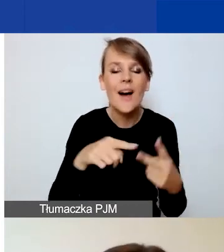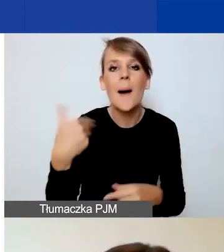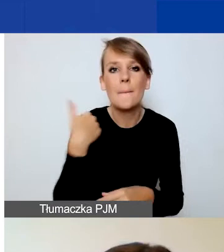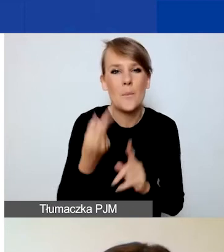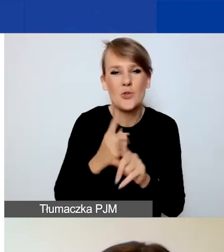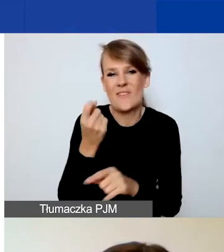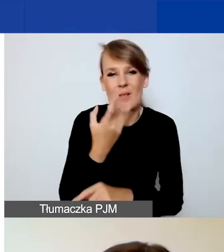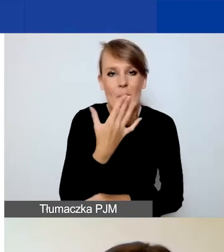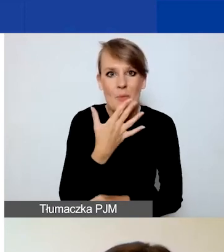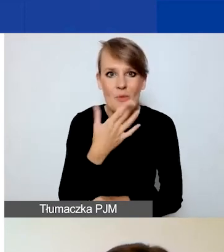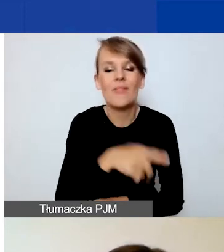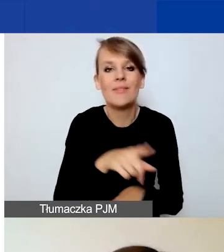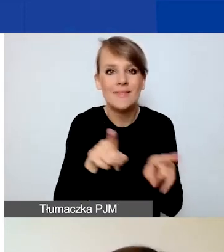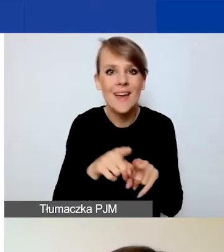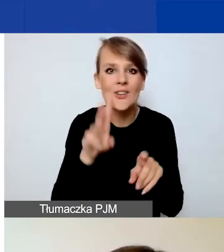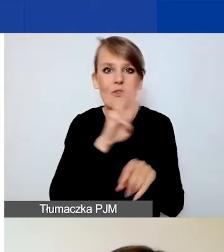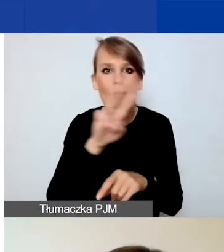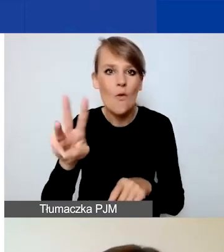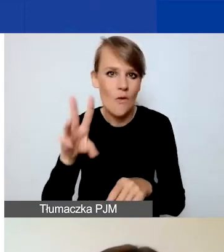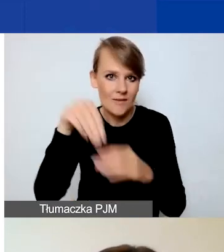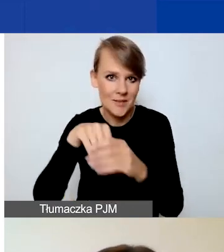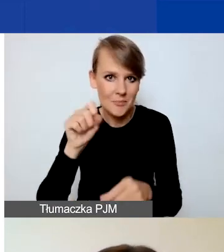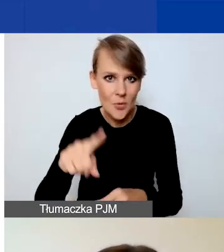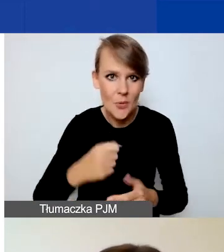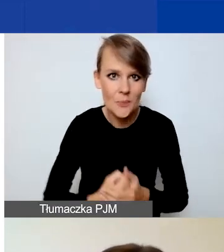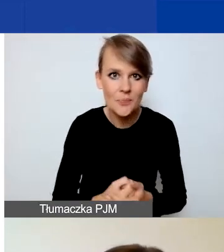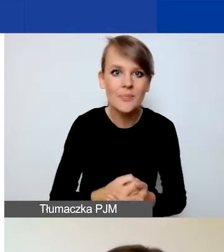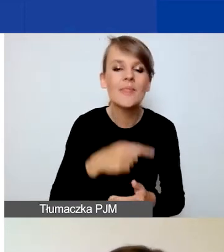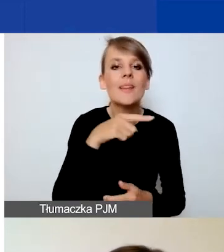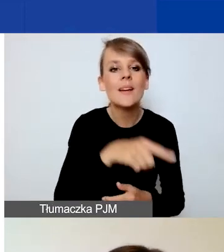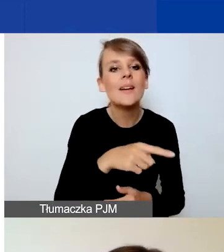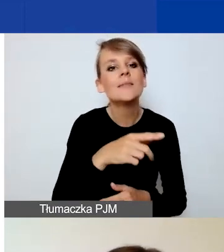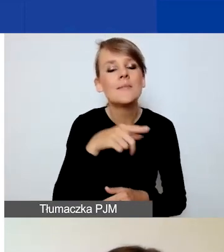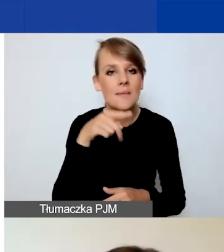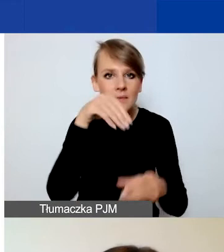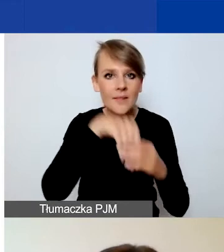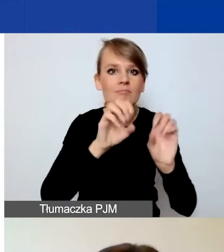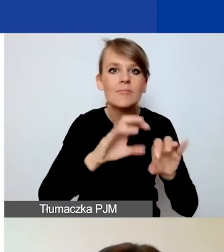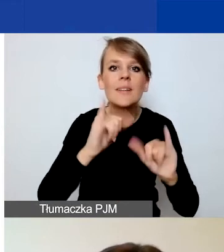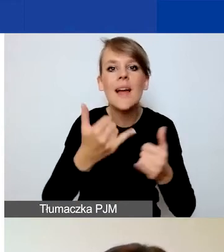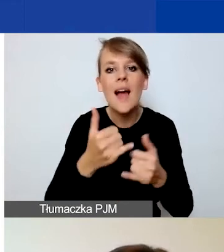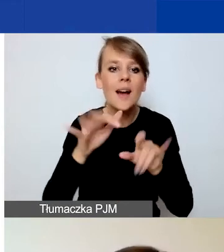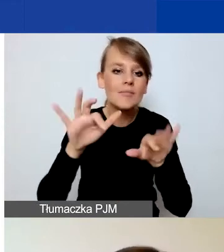i które są dostępne na stronie. Więc instrukcja składania wniosków w Generatorze i formularz wniosku ze wskazówkami.